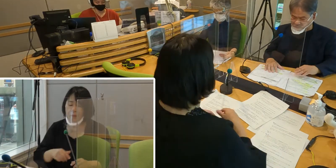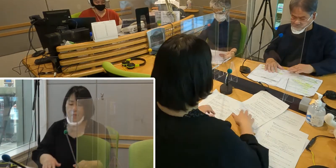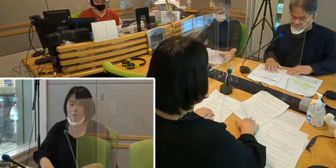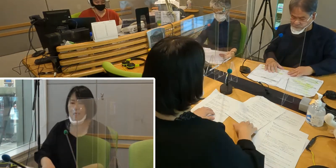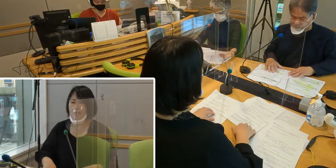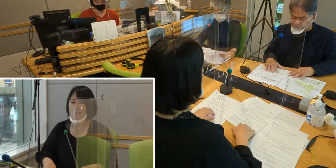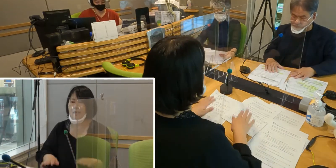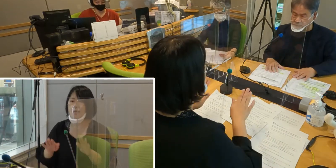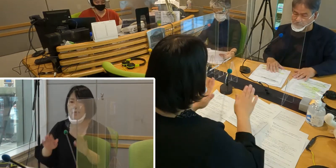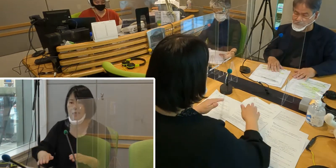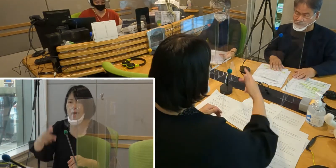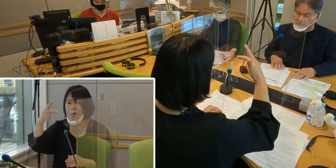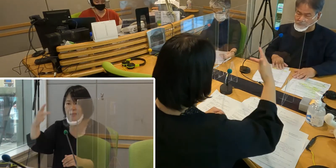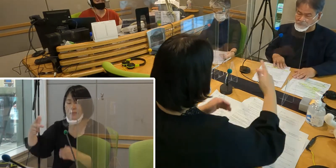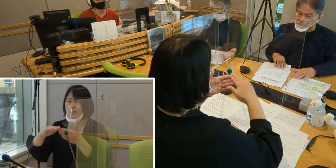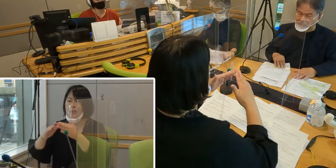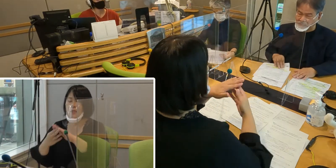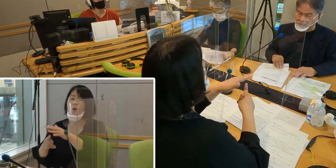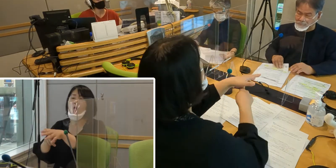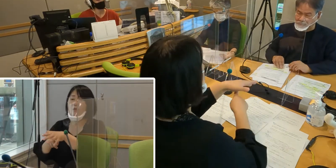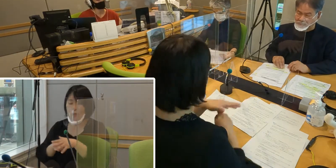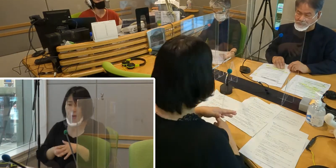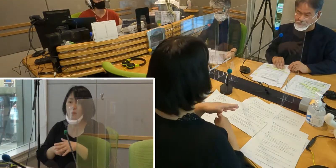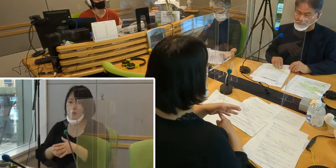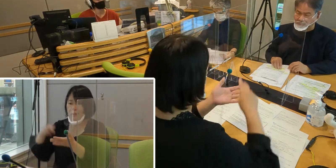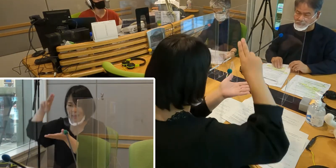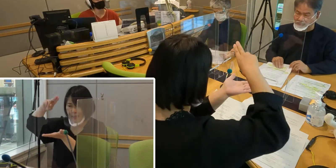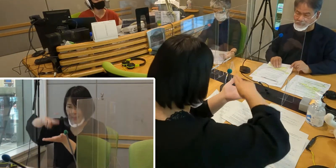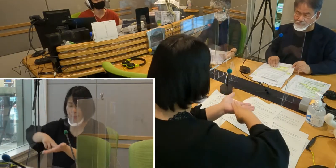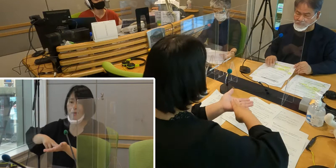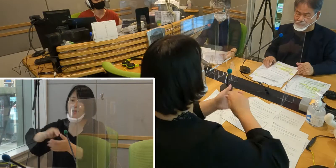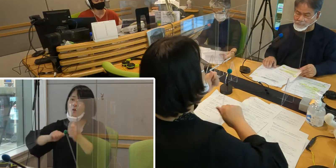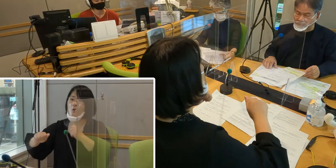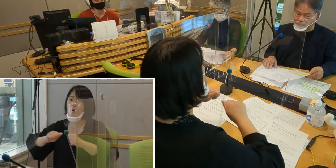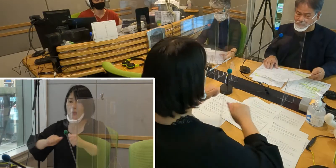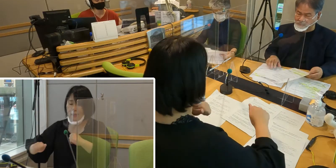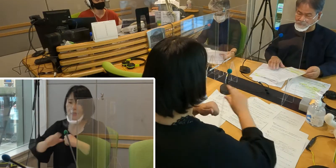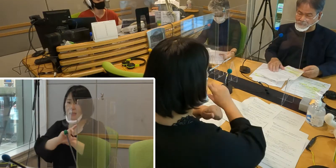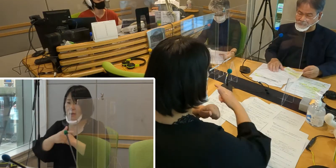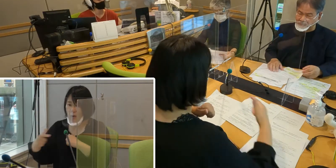（森尾）市町村での制定の動きというのも 進んでいるわけなんですけれども